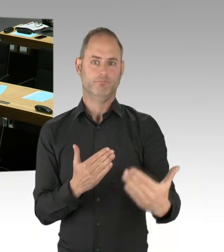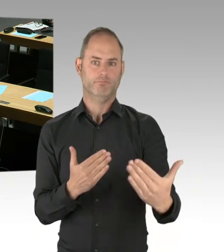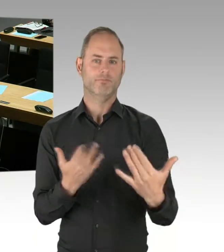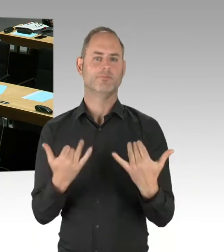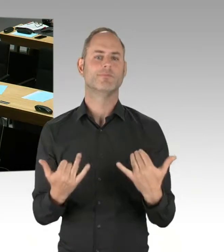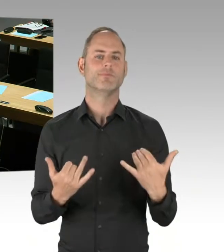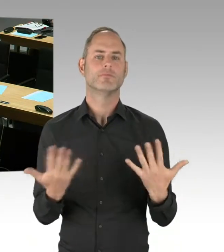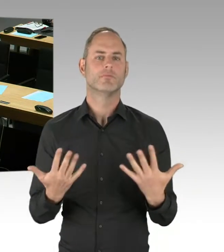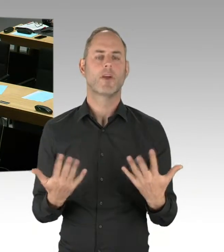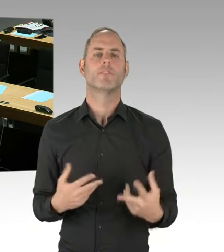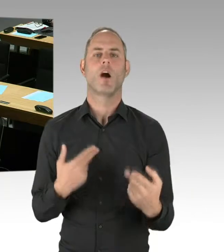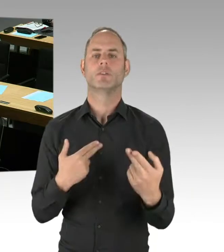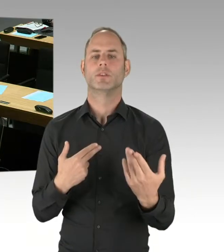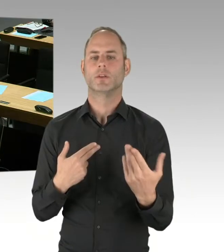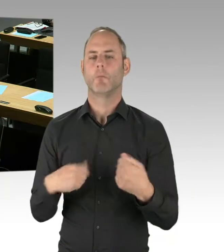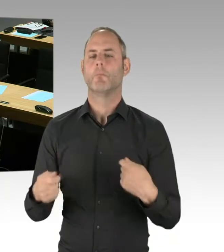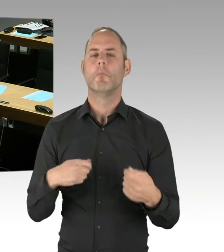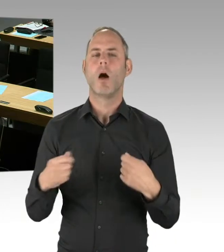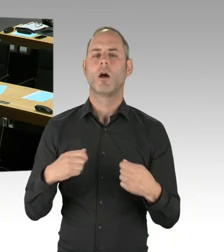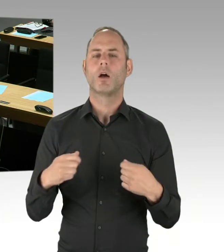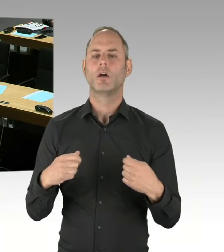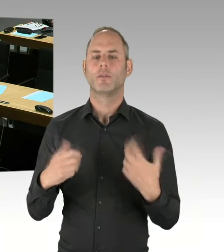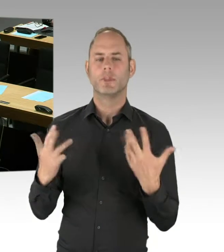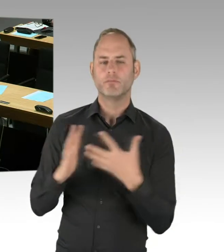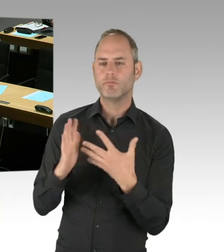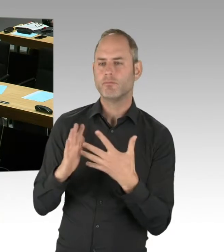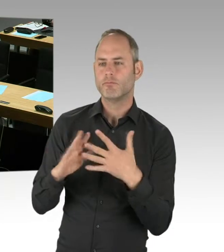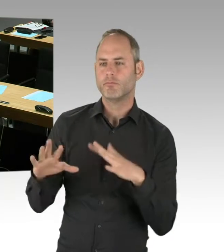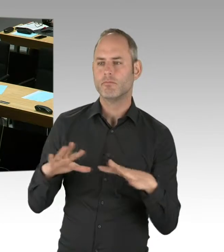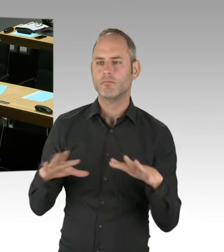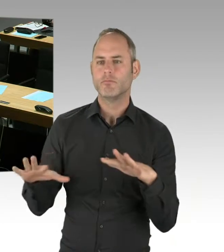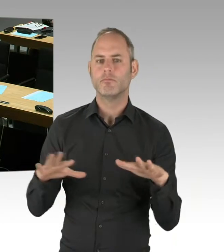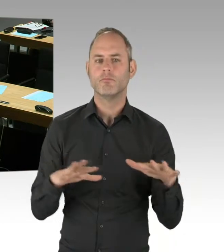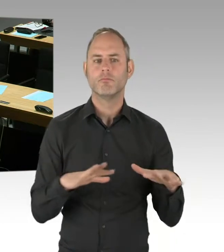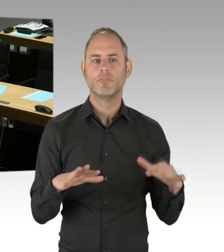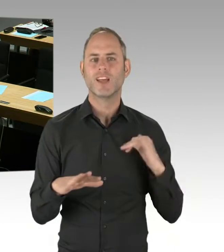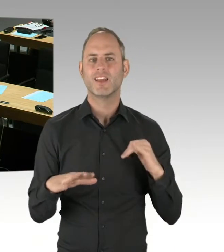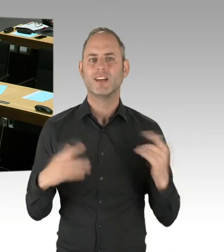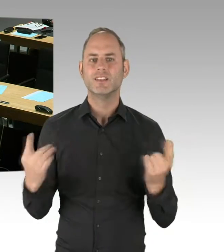in die Erarbeitung der Vergabeunterlagen einfließen lassen. Im eigentlichen Vergabeverfahren,